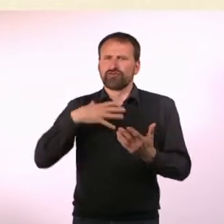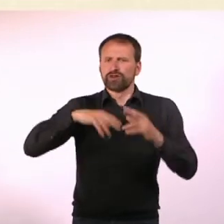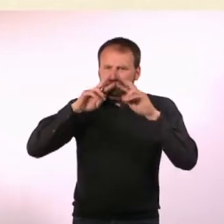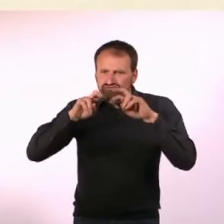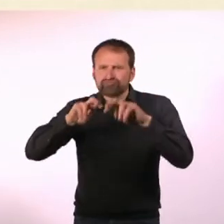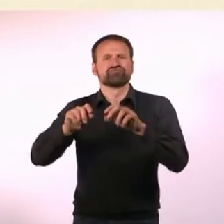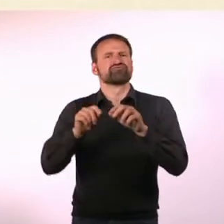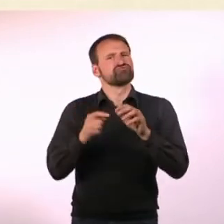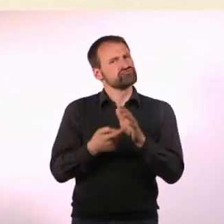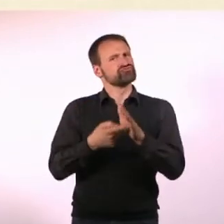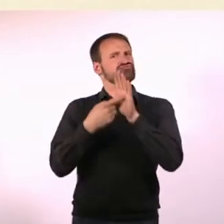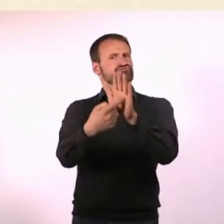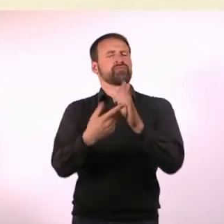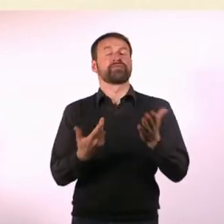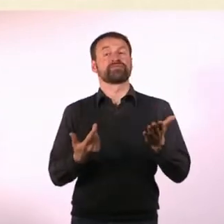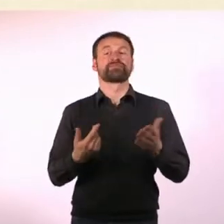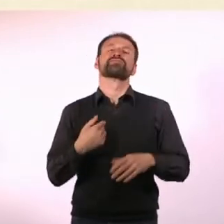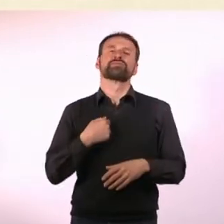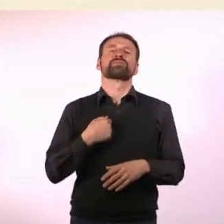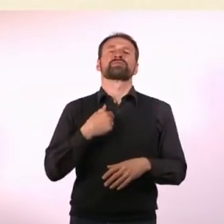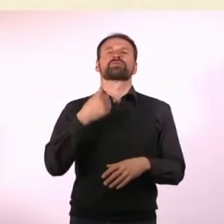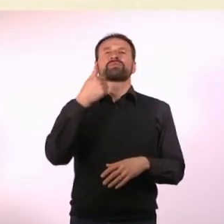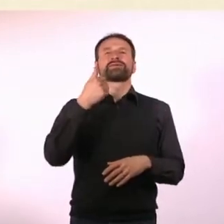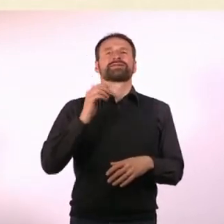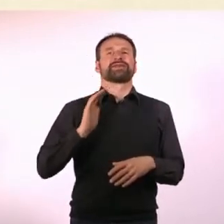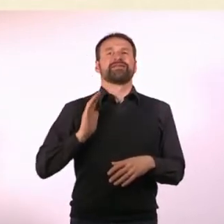Ich wollte das dann journalistisch aufbereiten und habe daraufhin ...